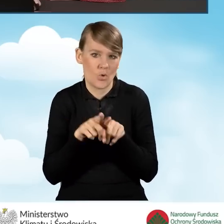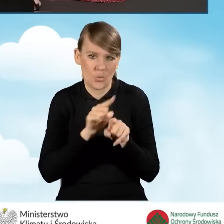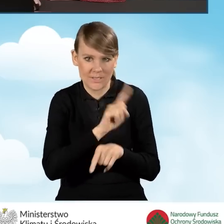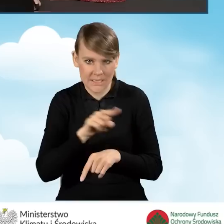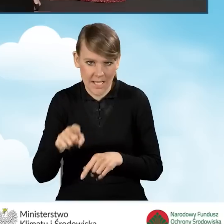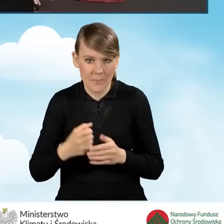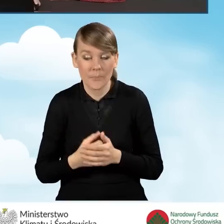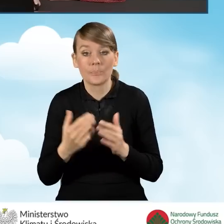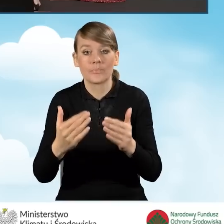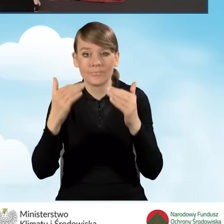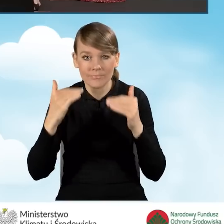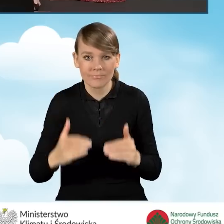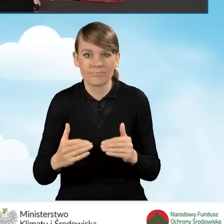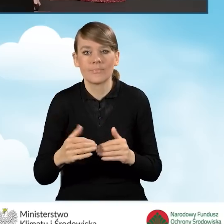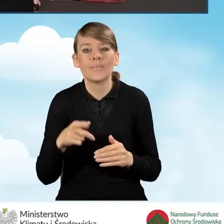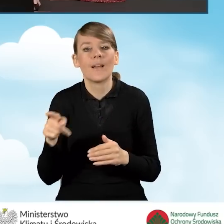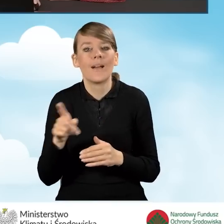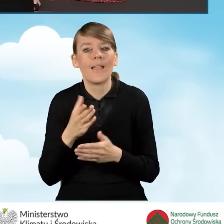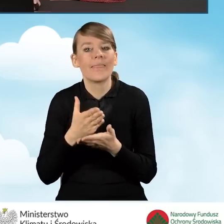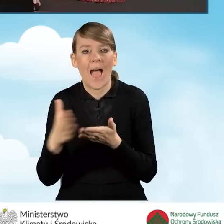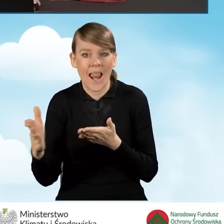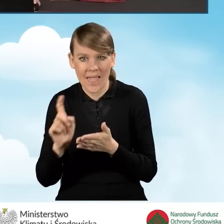Klikamy przycisk dalej i przechodzimy do kolejnej zakładki.